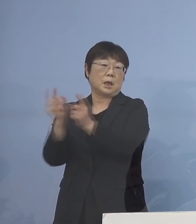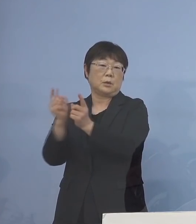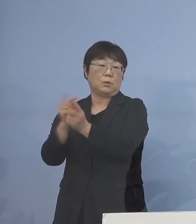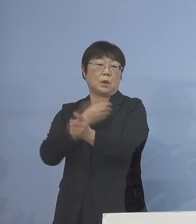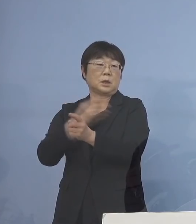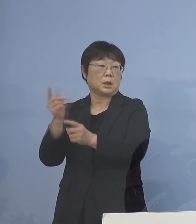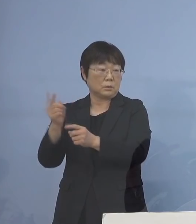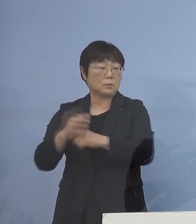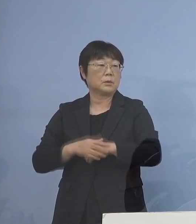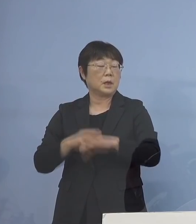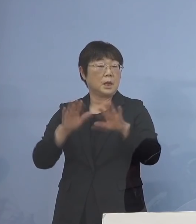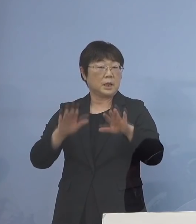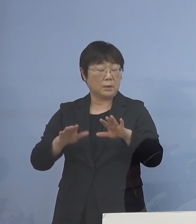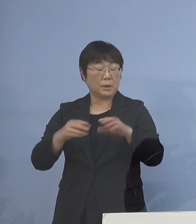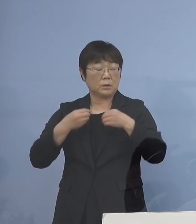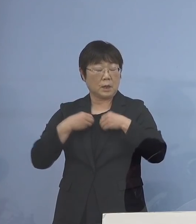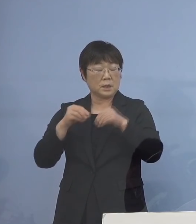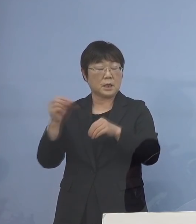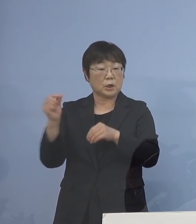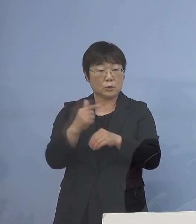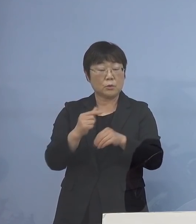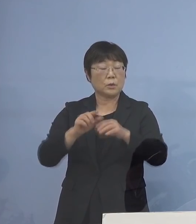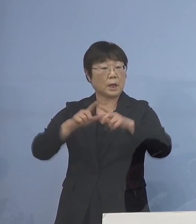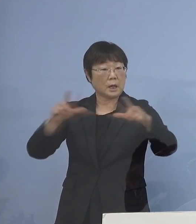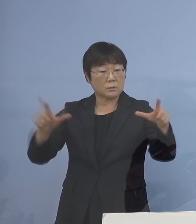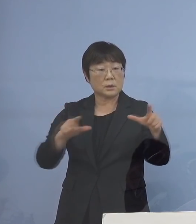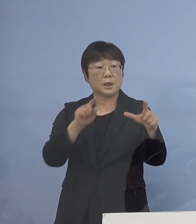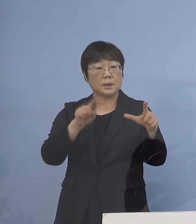そして今の感染急拡大に しっかりと備え